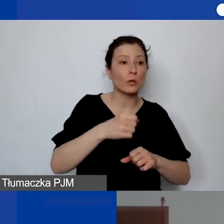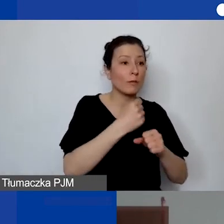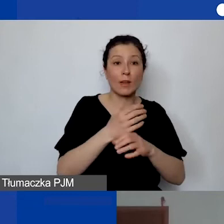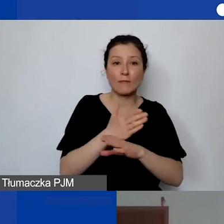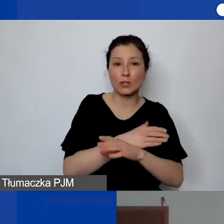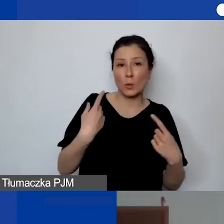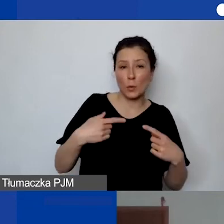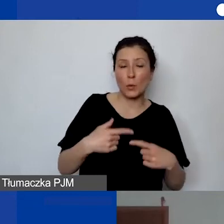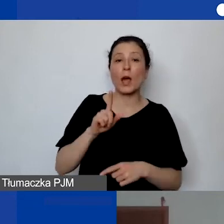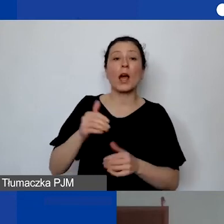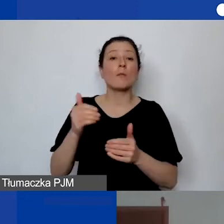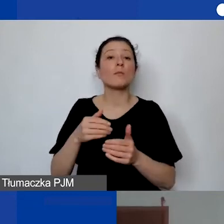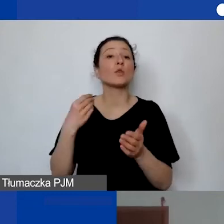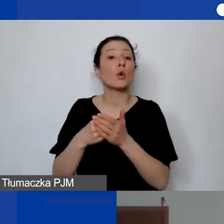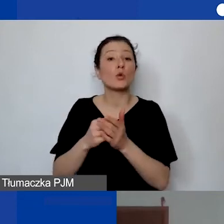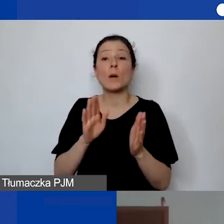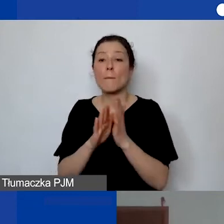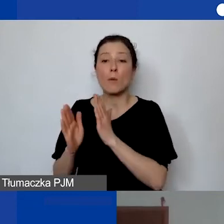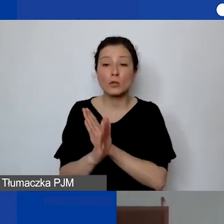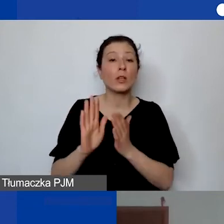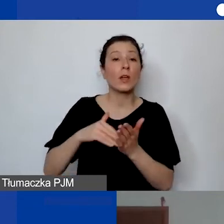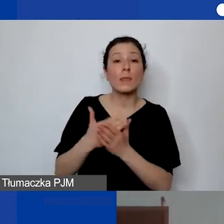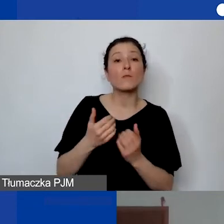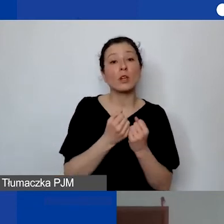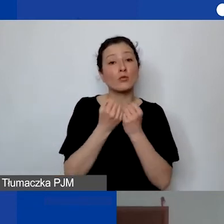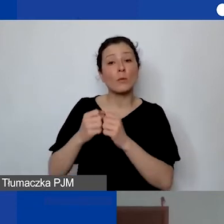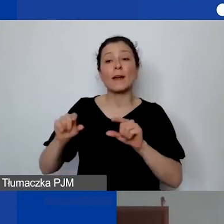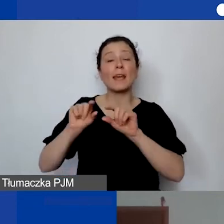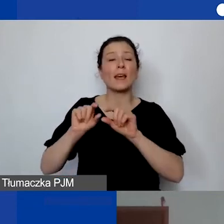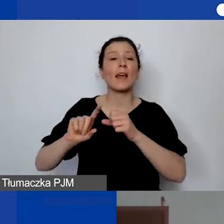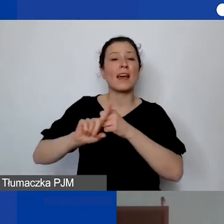Kosztem pośrednim jest chociażby utrzymanie rachunku bankowego albo księgowość.